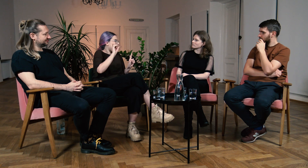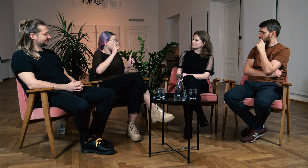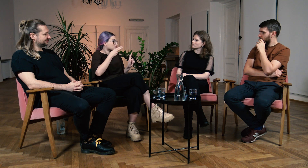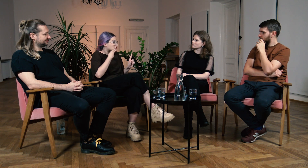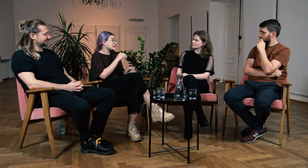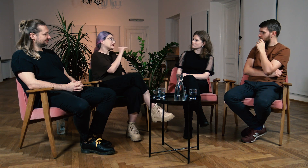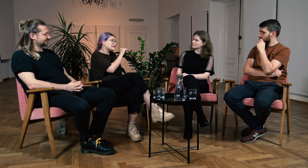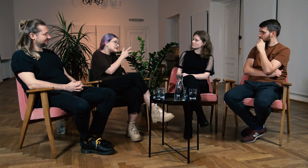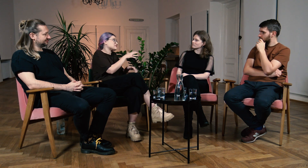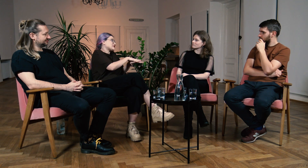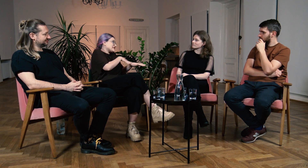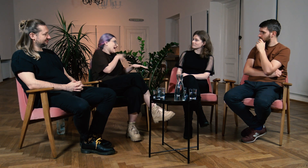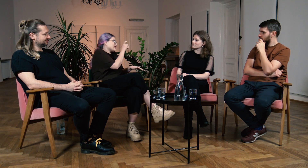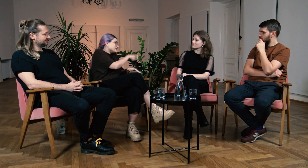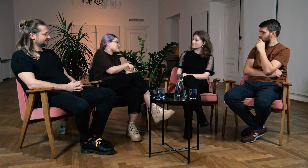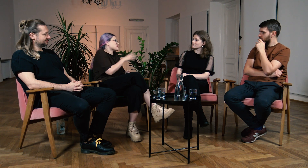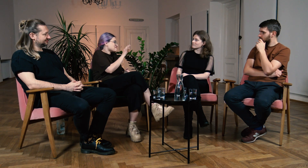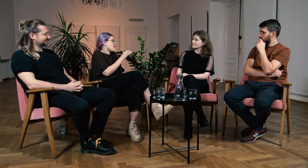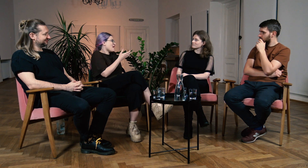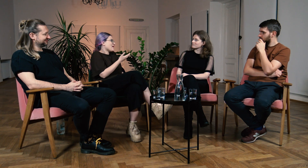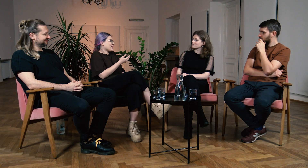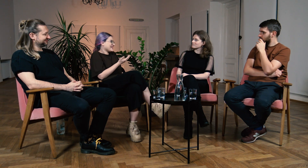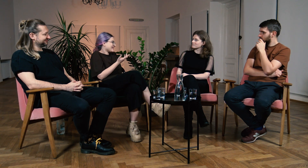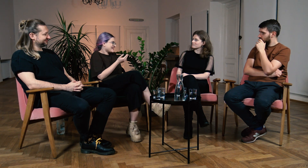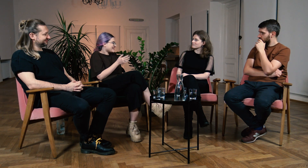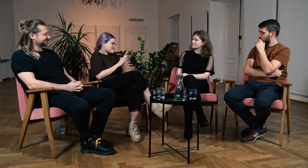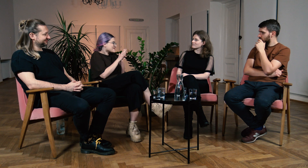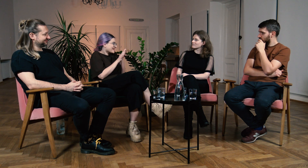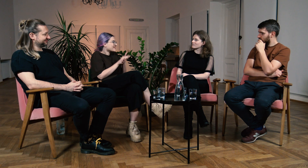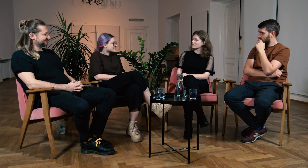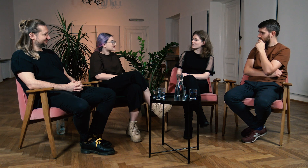A Głusi mówili, że Ci współczują bo nie migasz, tak?